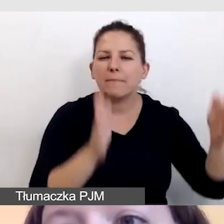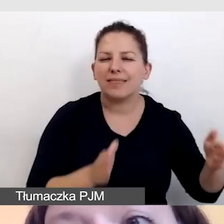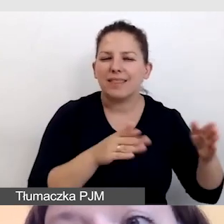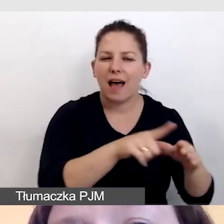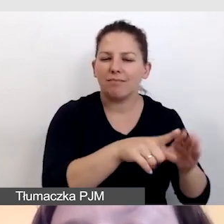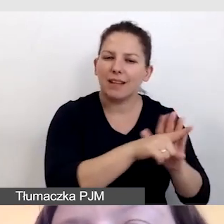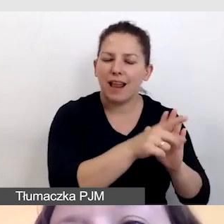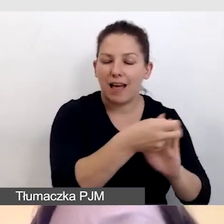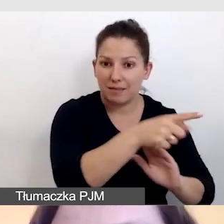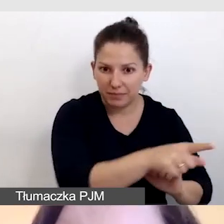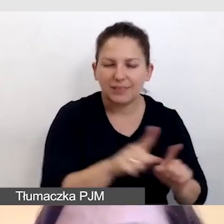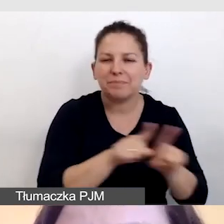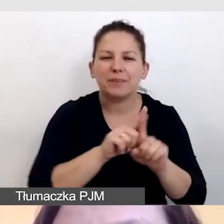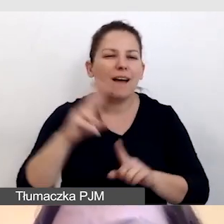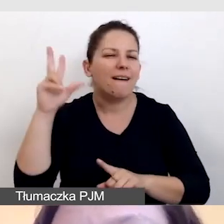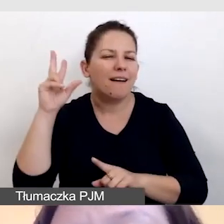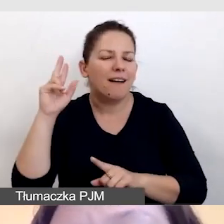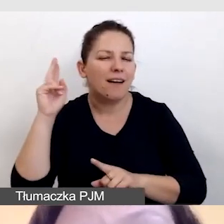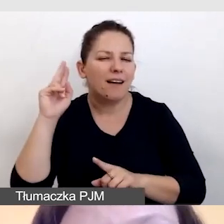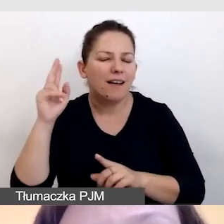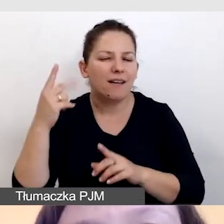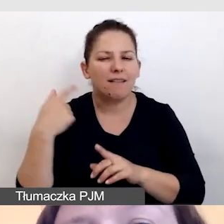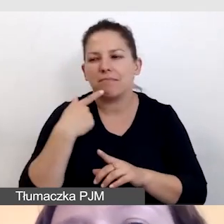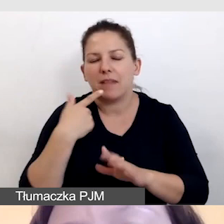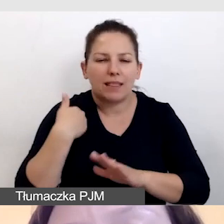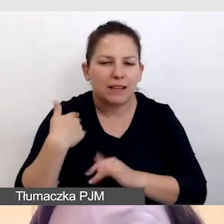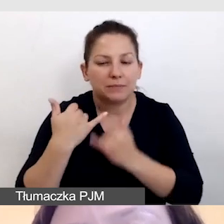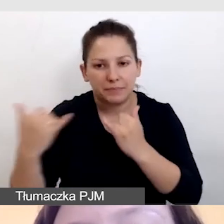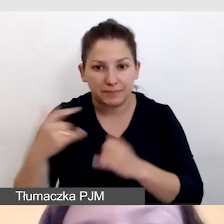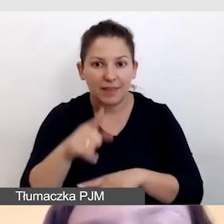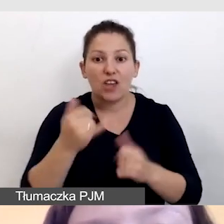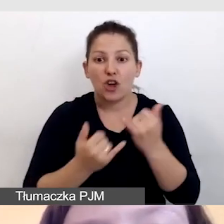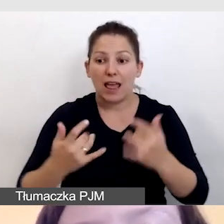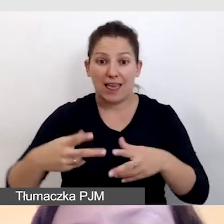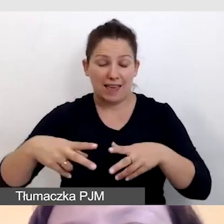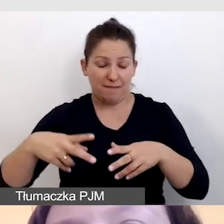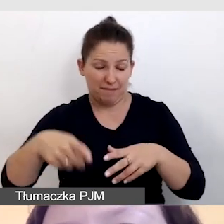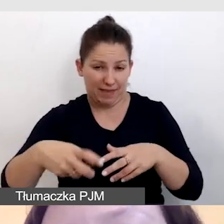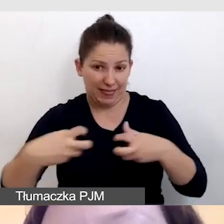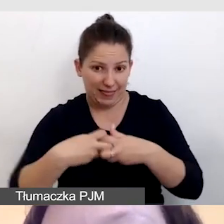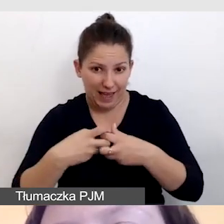Jeśli pracujemy online, dostarczamy obraz i dźwięk,